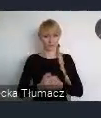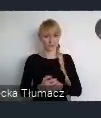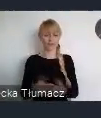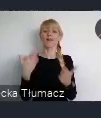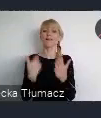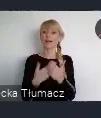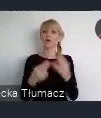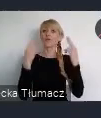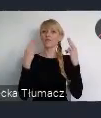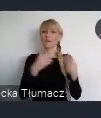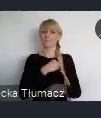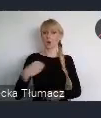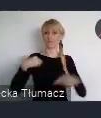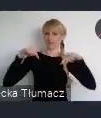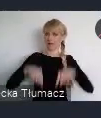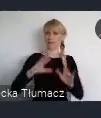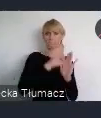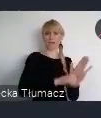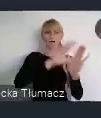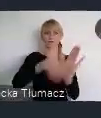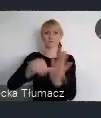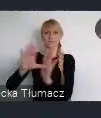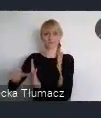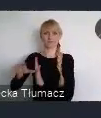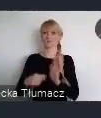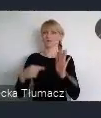w zakresie zrównoważonego rozwoju obszarów miejskich,